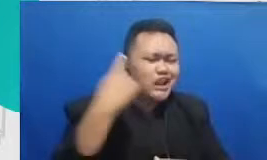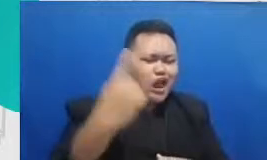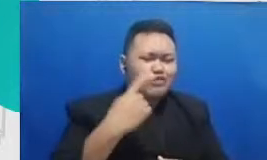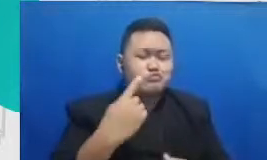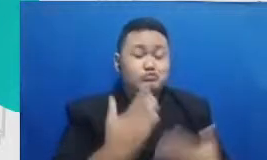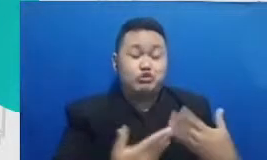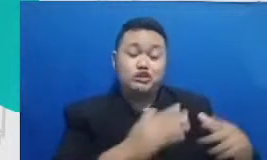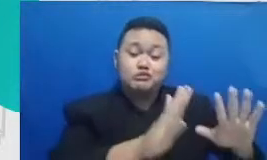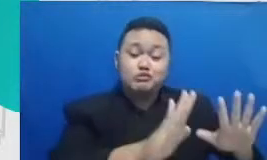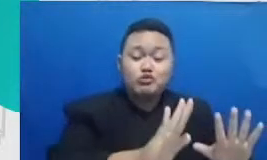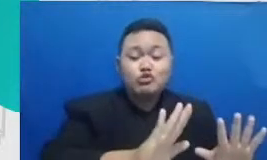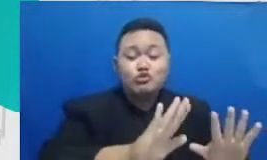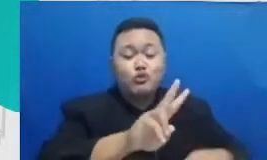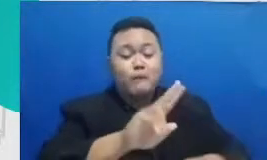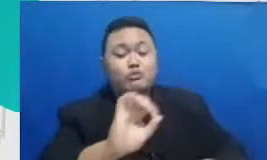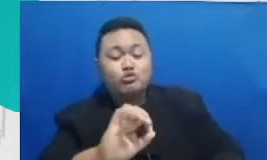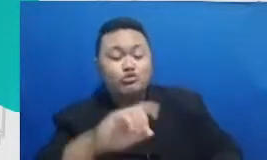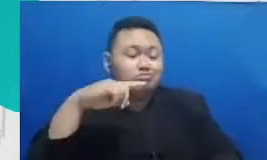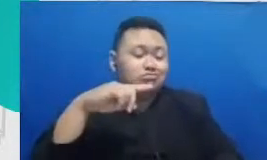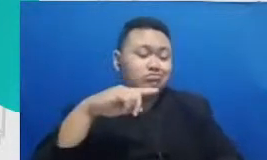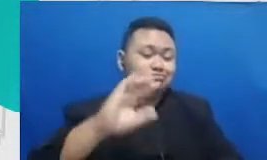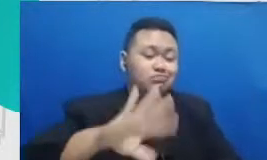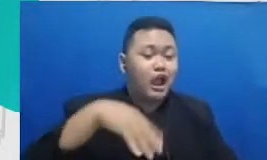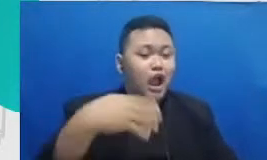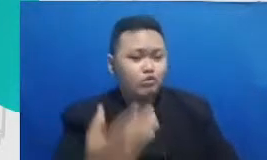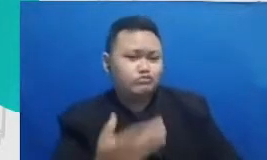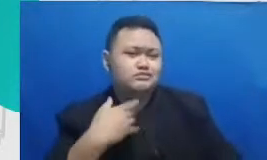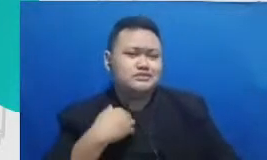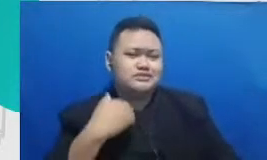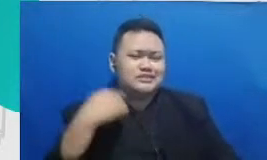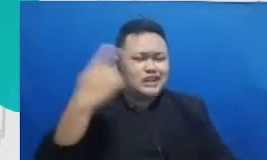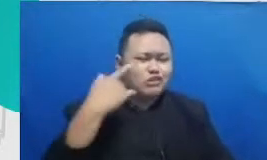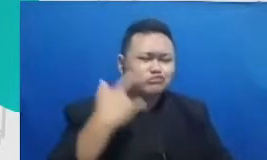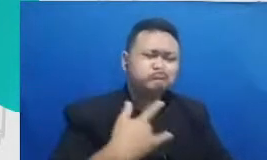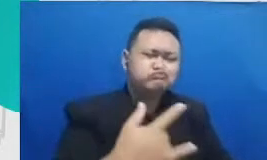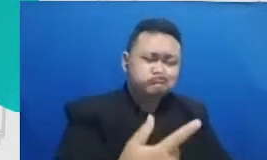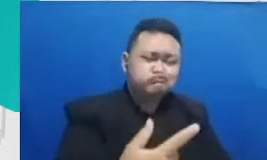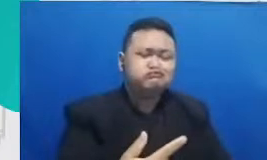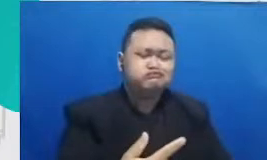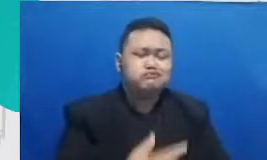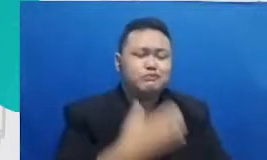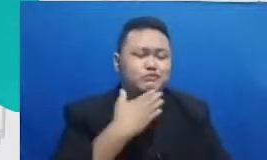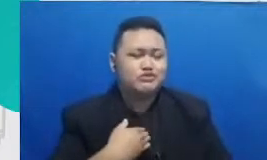yang bisa menjadi contoh satu sama lain bukan hanya contoh kesuksesan tapi terutama contoh